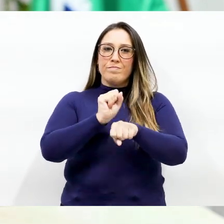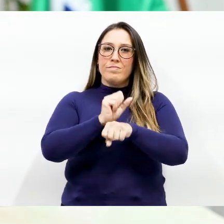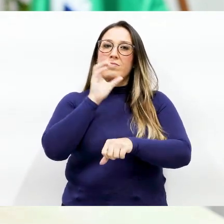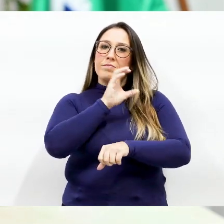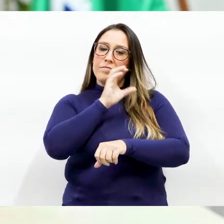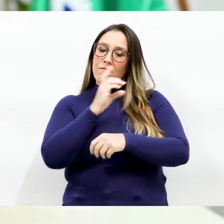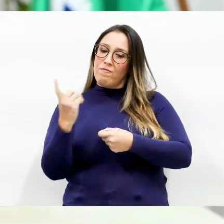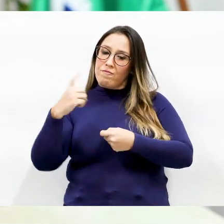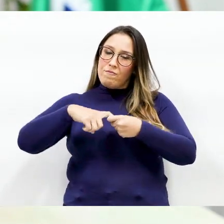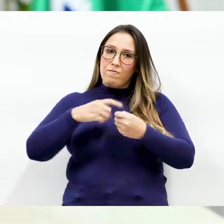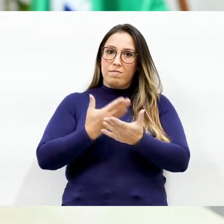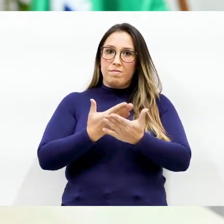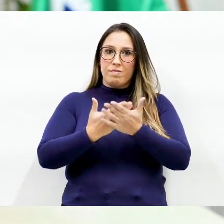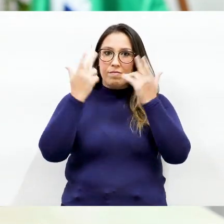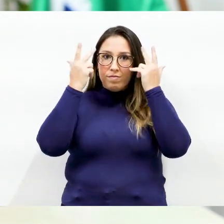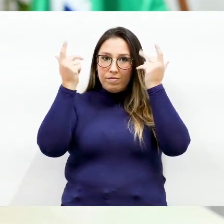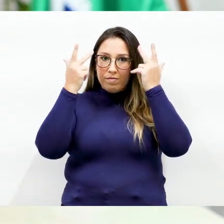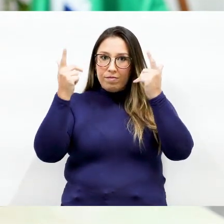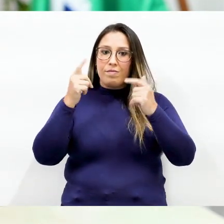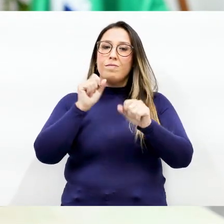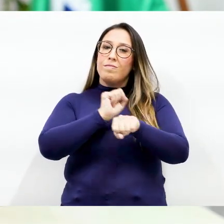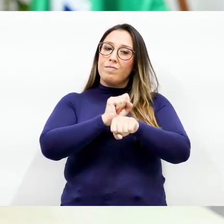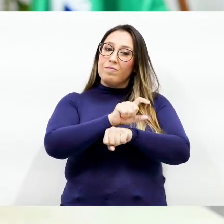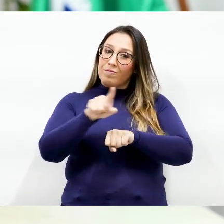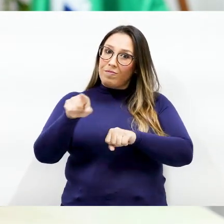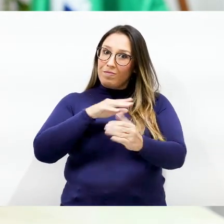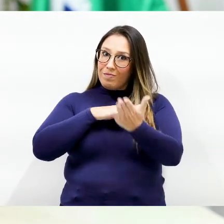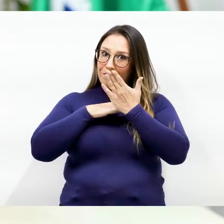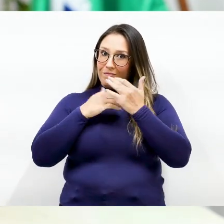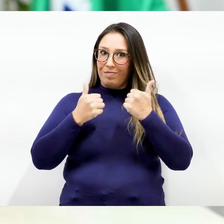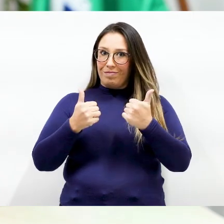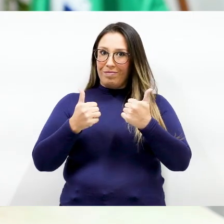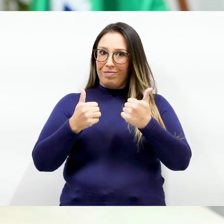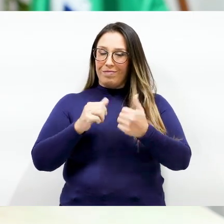possamos voltar as atividades normais Conto com o apoio de todos os pais.